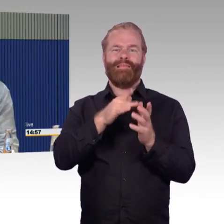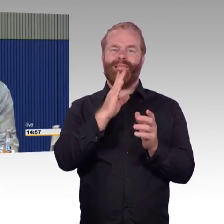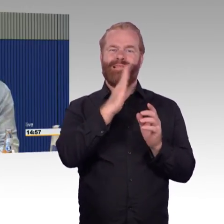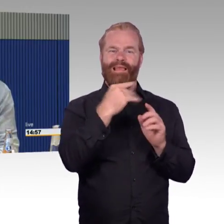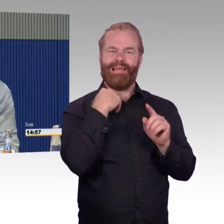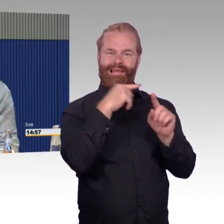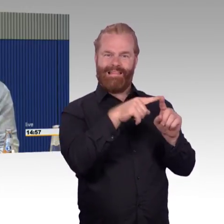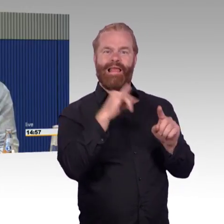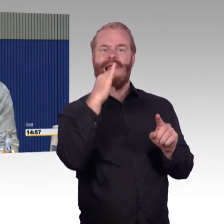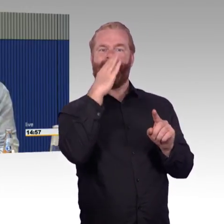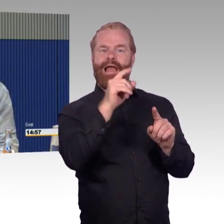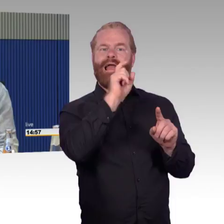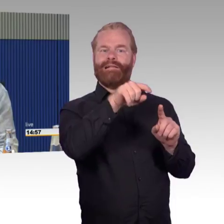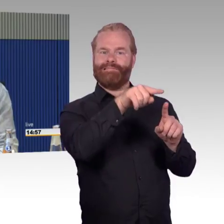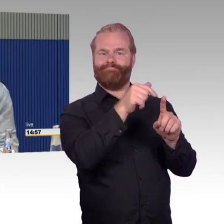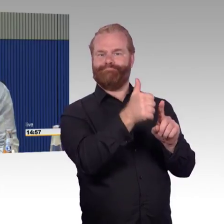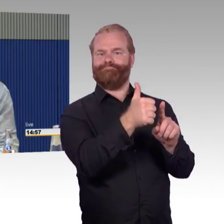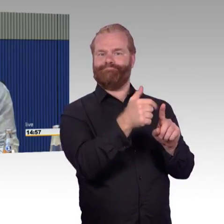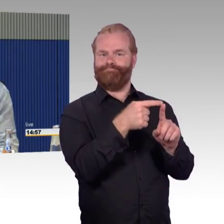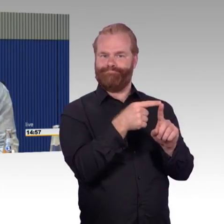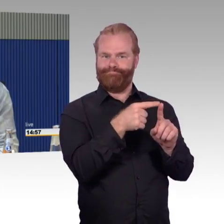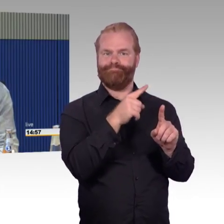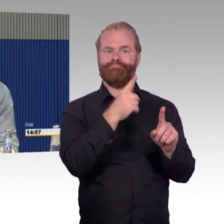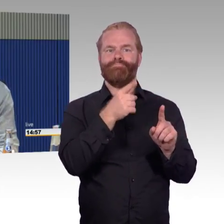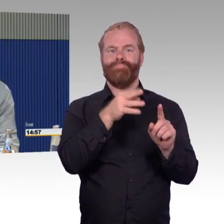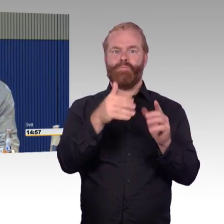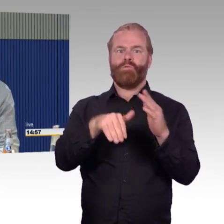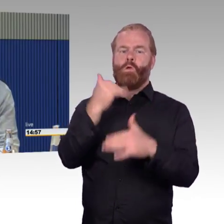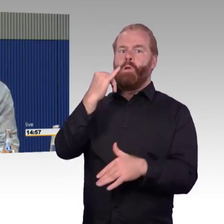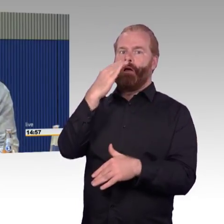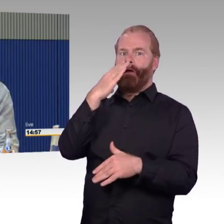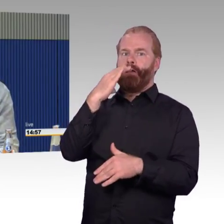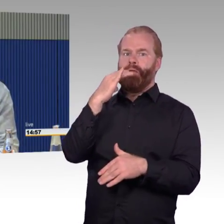Ein anderer Herr hat es versucht mit dem Kinderwagen durchzufahren mit dem Zug, er kam nicht durch.